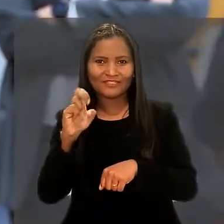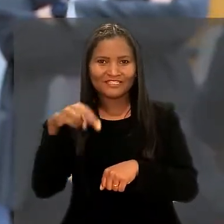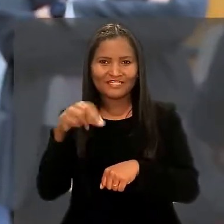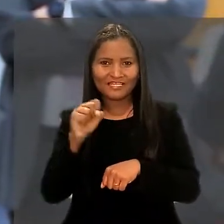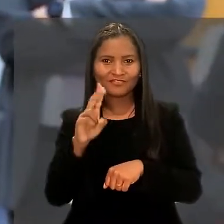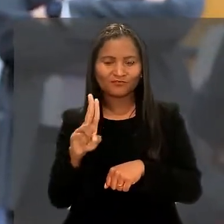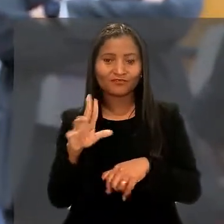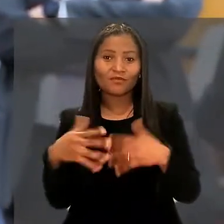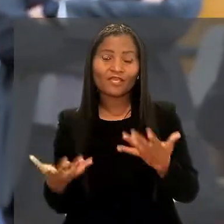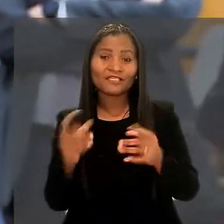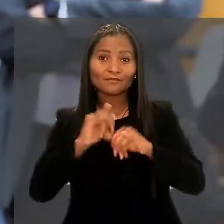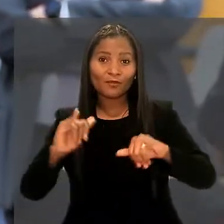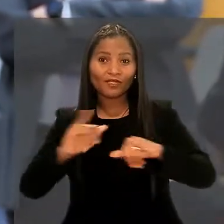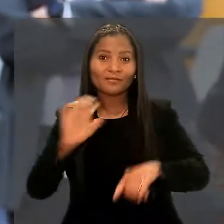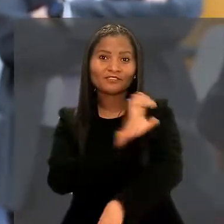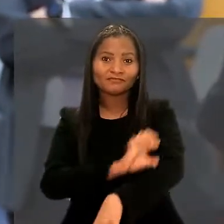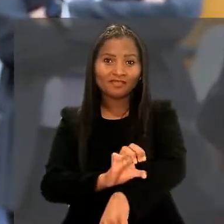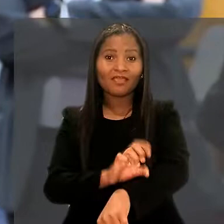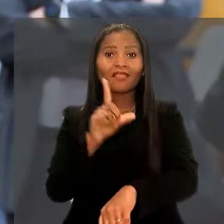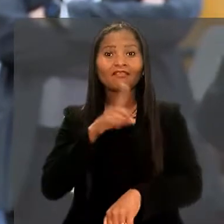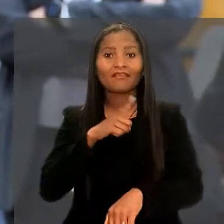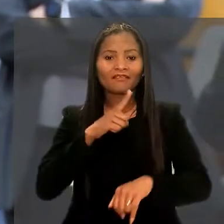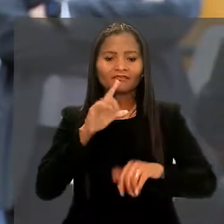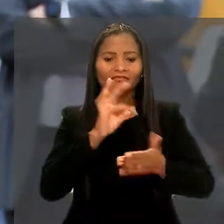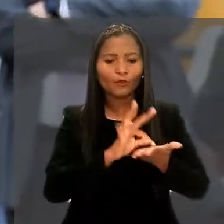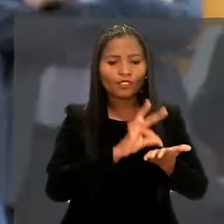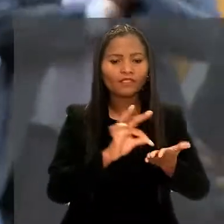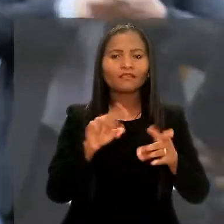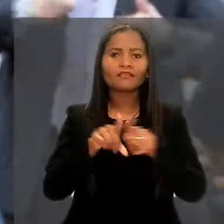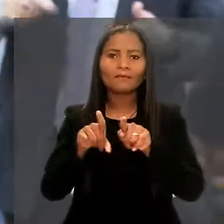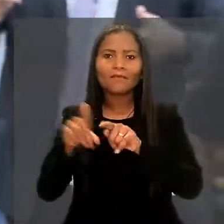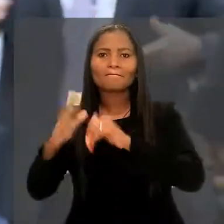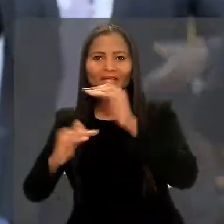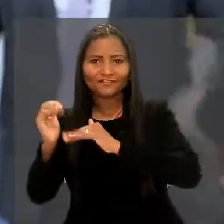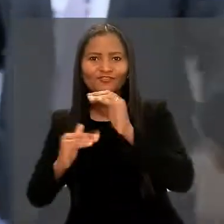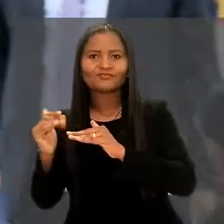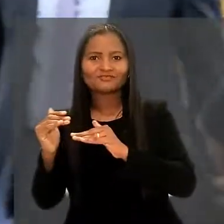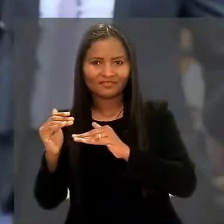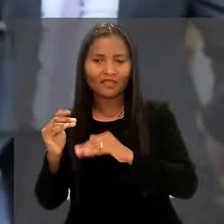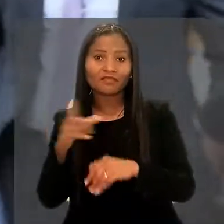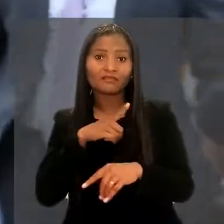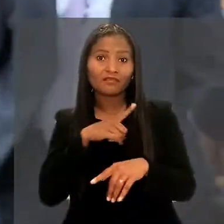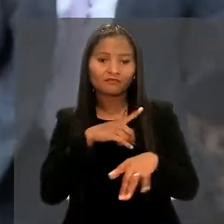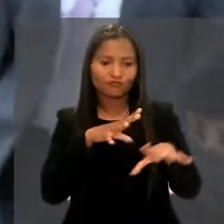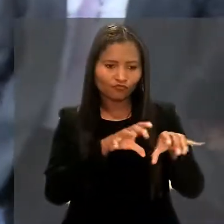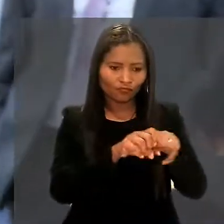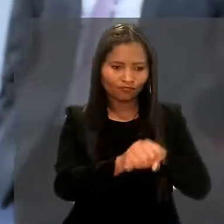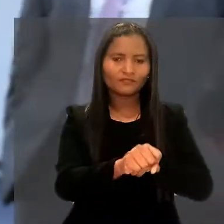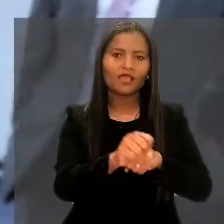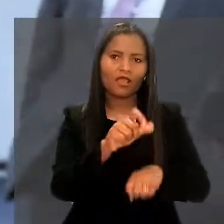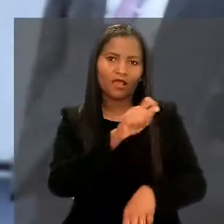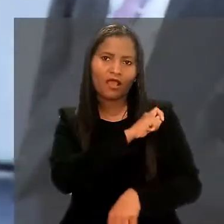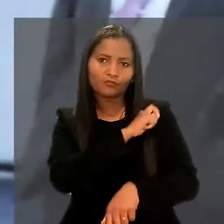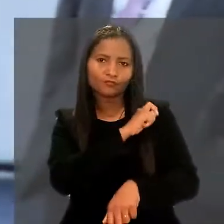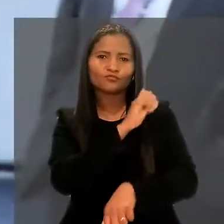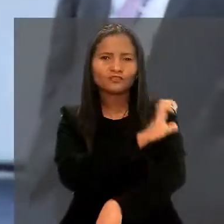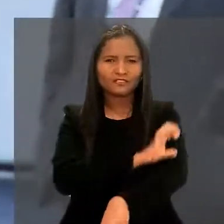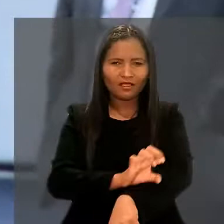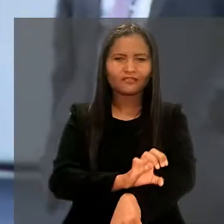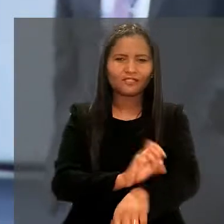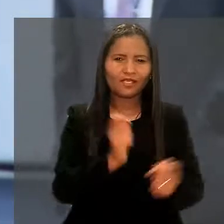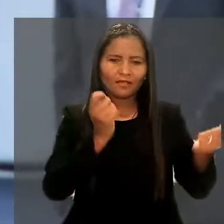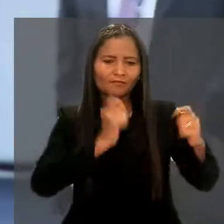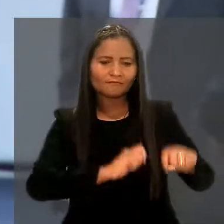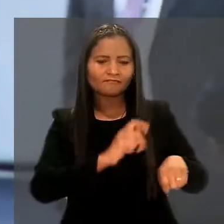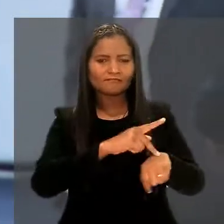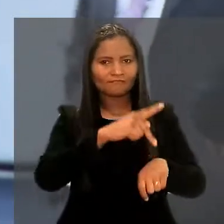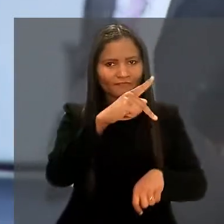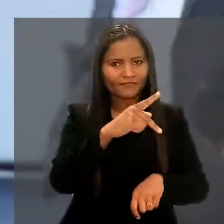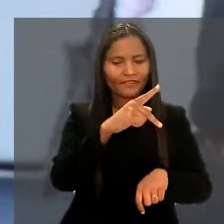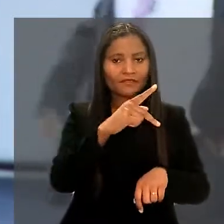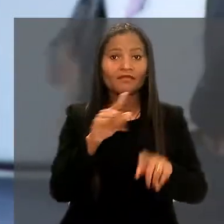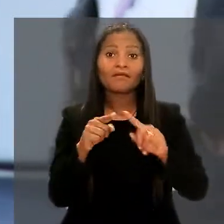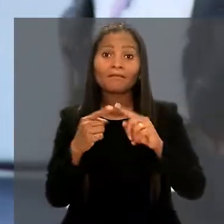Então, esse programa de residência reúne teoria e prática, eles têm os aspecto formativo por serem alunos da residência e estarem se capacitando a nível de pós-graduação,